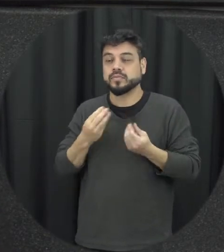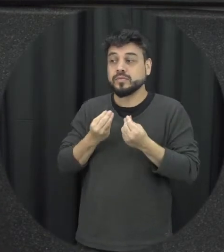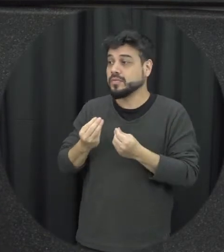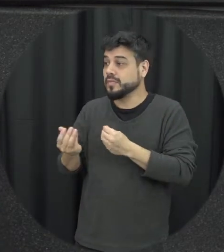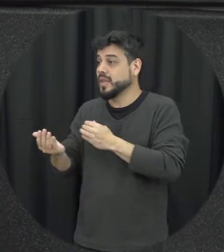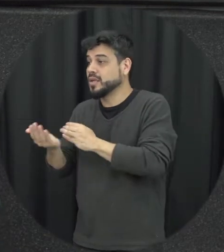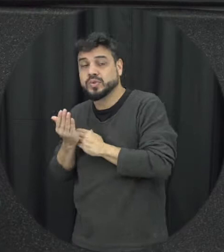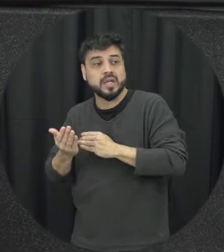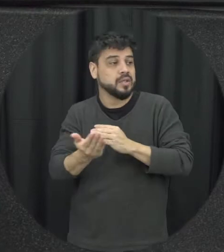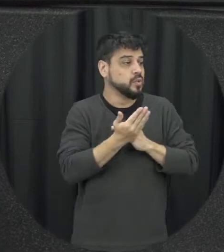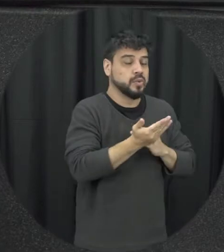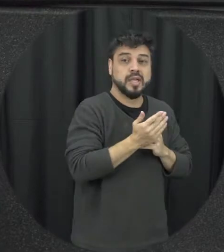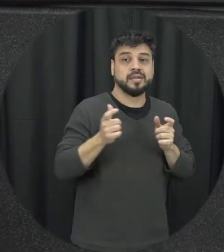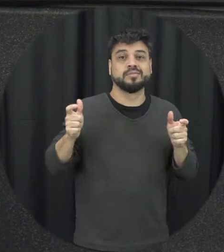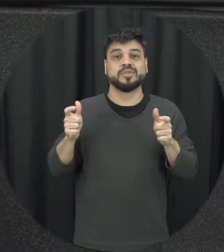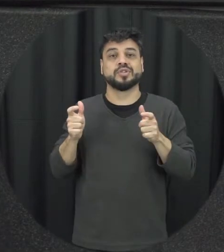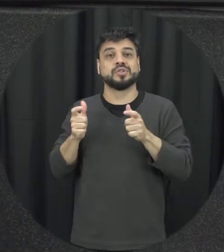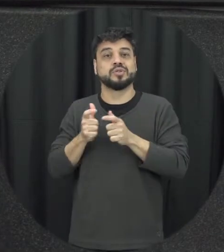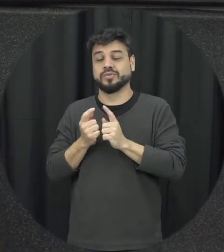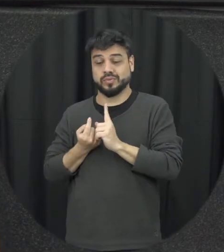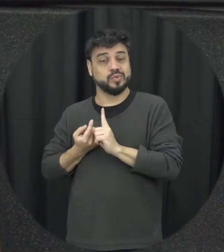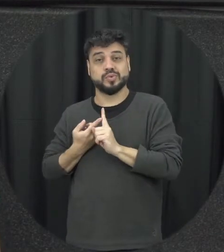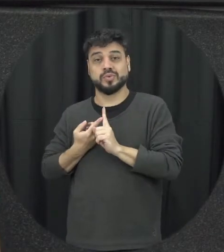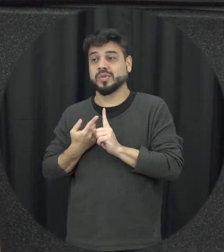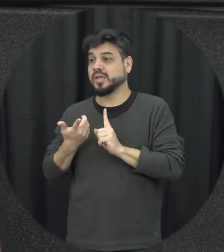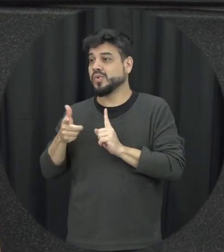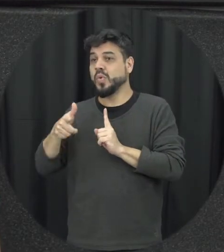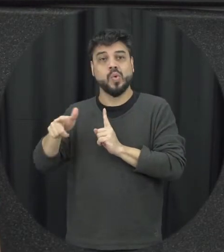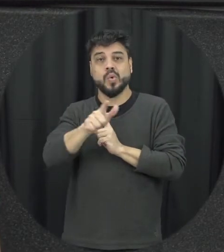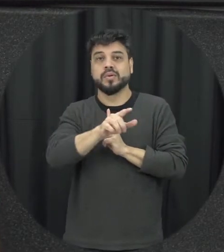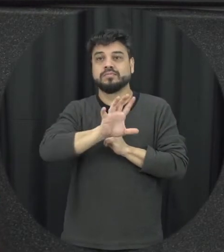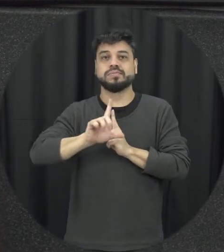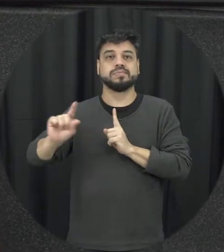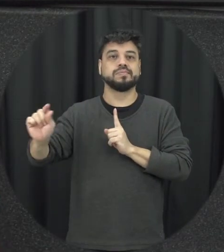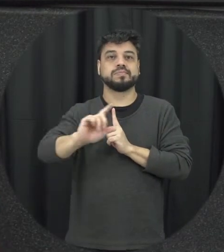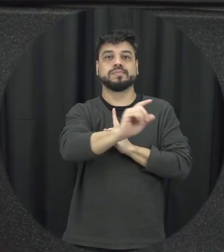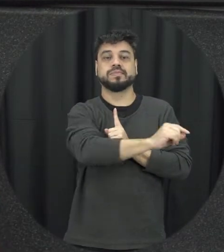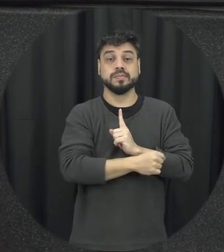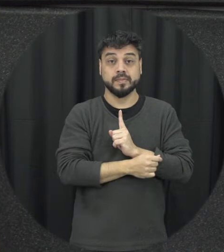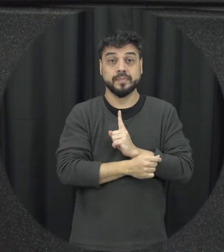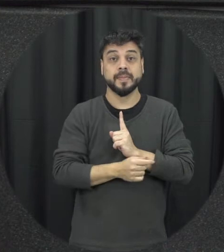buscar ajuda ela vai sendo diminuída redução é nesse contexto então tem impacto importante